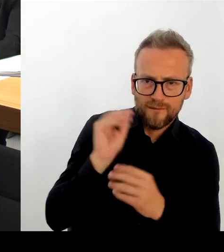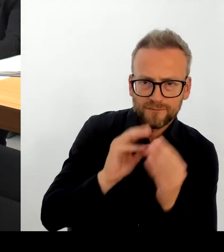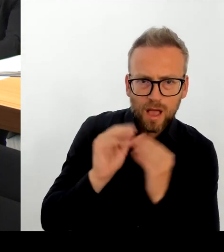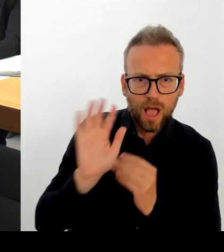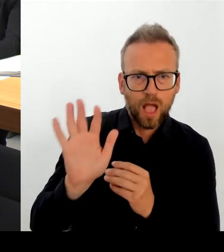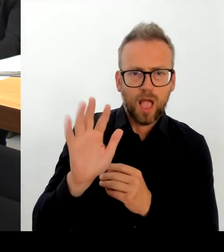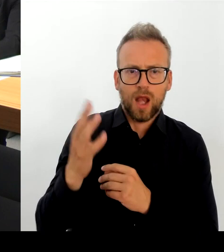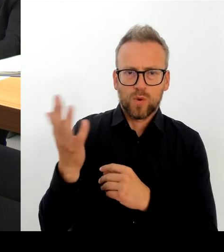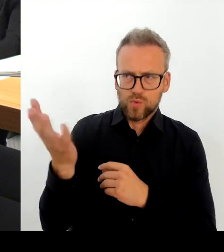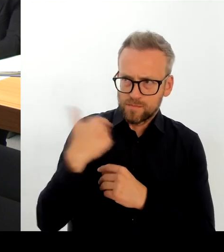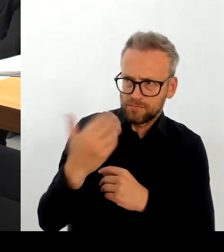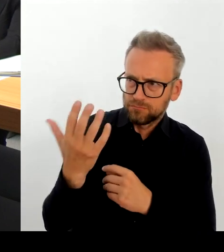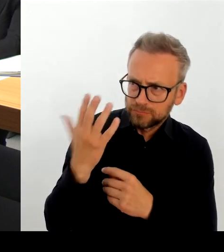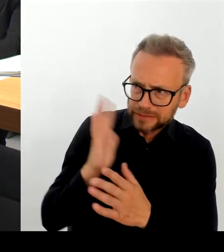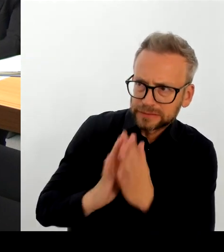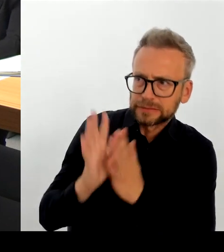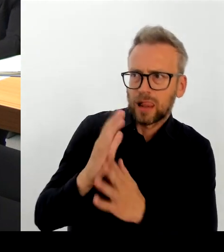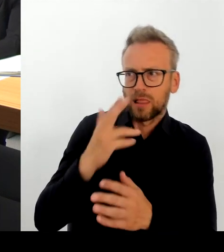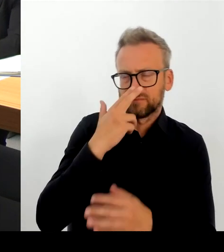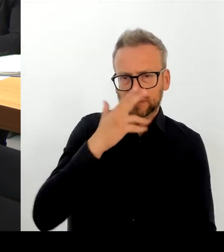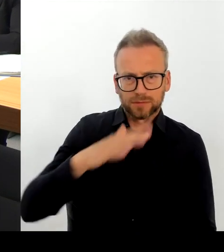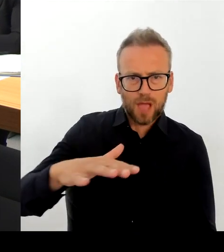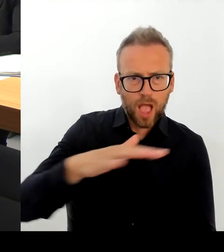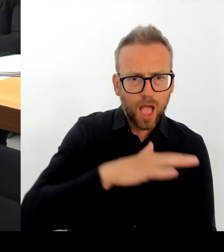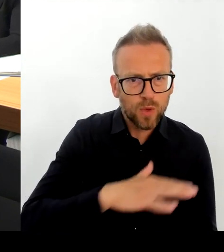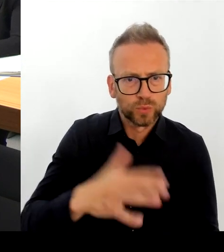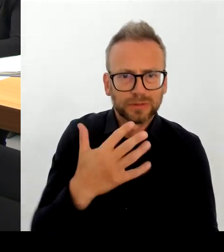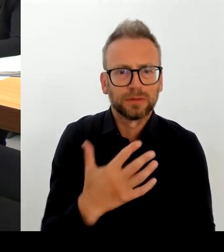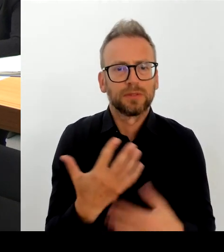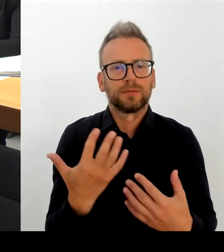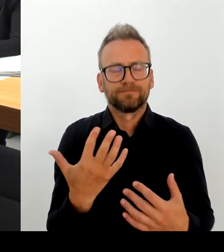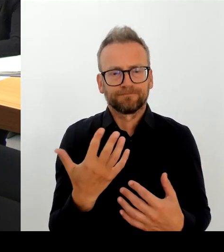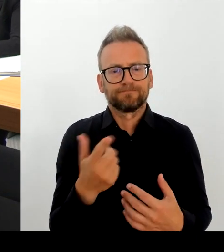sehr, sehr eng, auch mit der Polizei bereits jetzt begleitet.